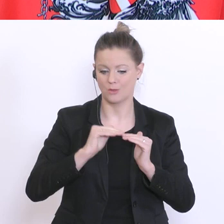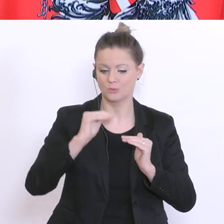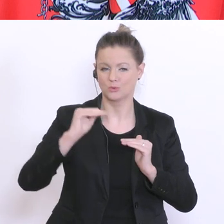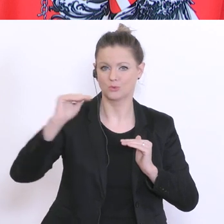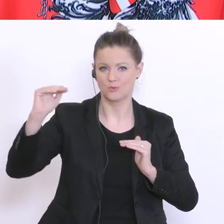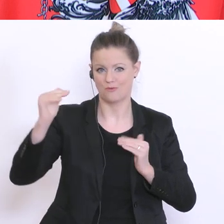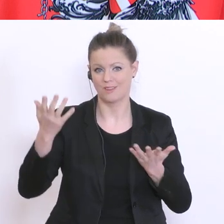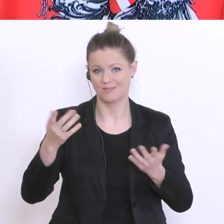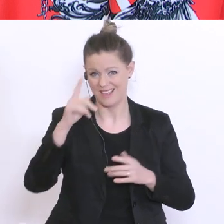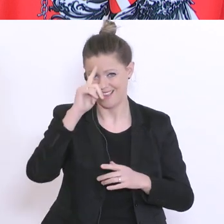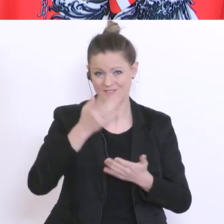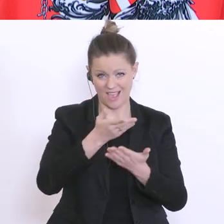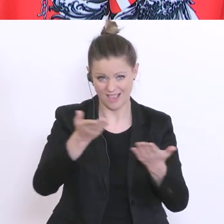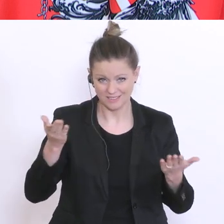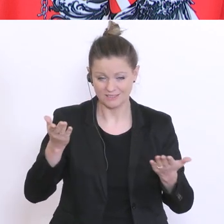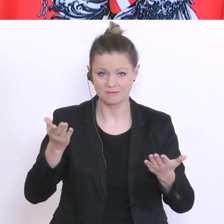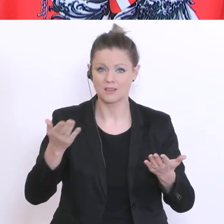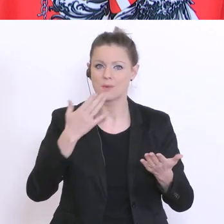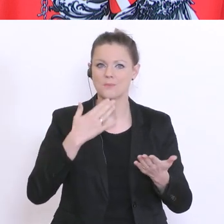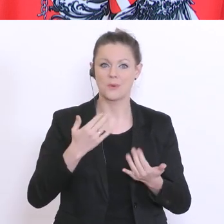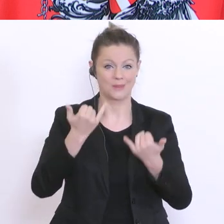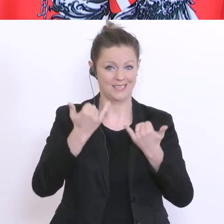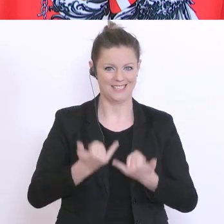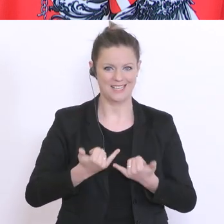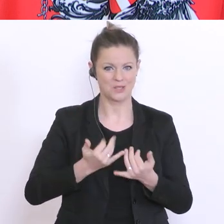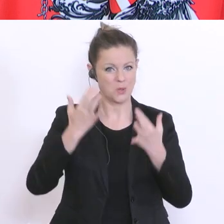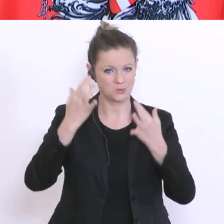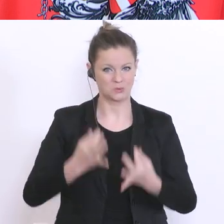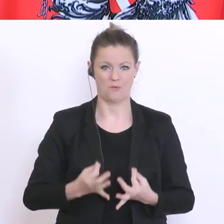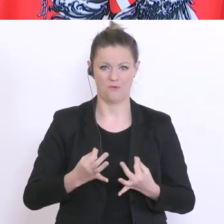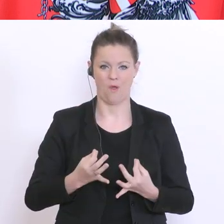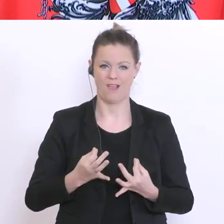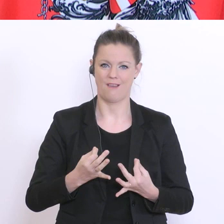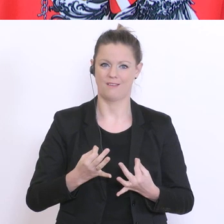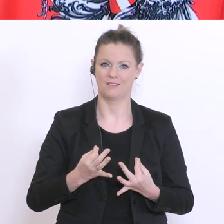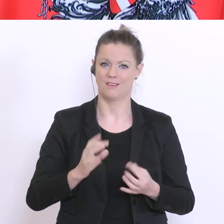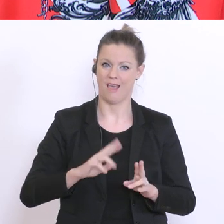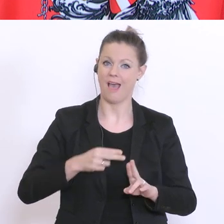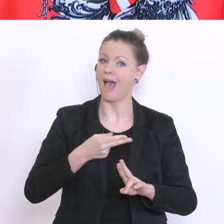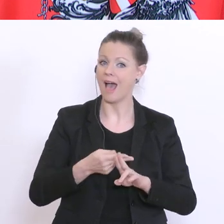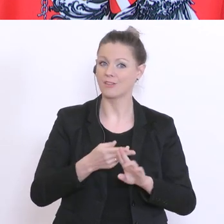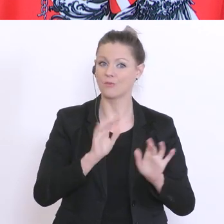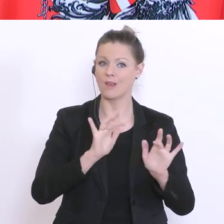weiß meine Damen und Herren, Sie wollen hier und nun die Antwort auf die finale Frage haben: wann